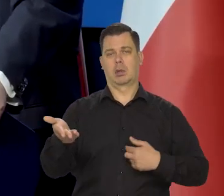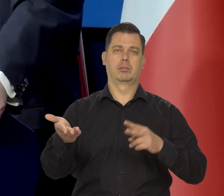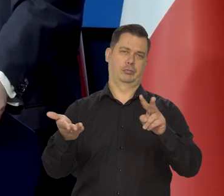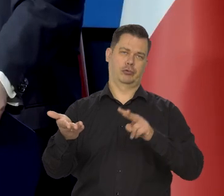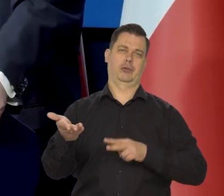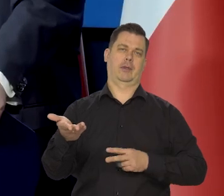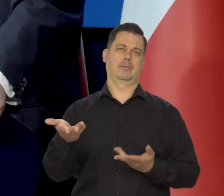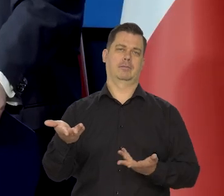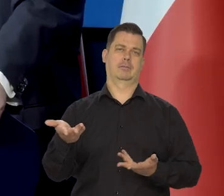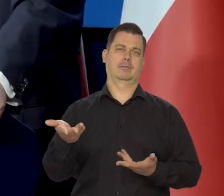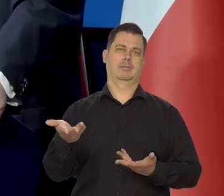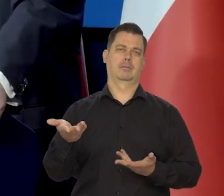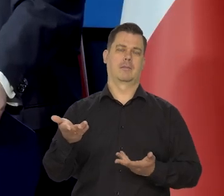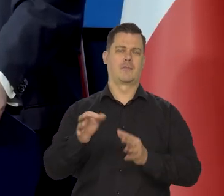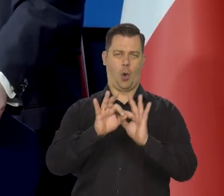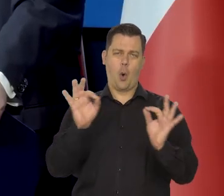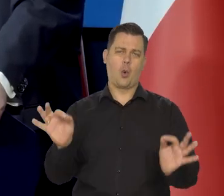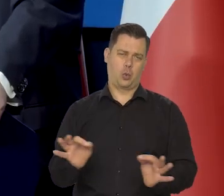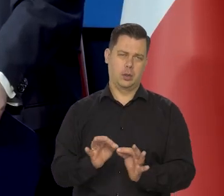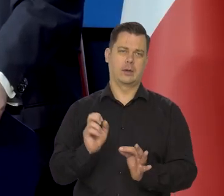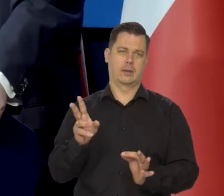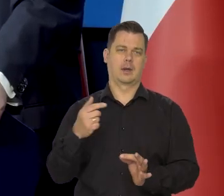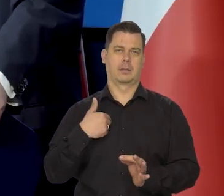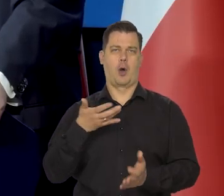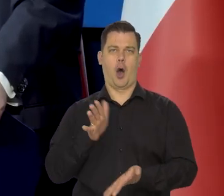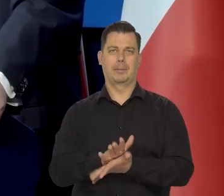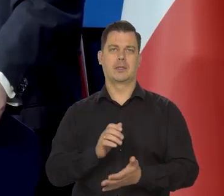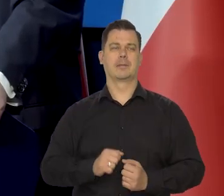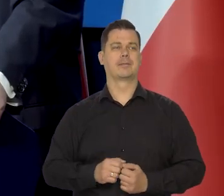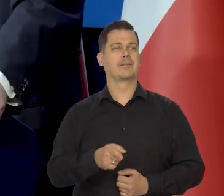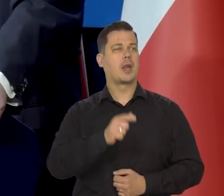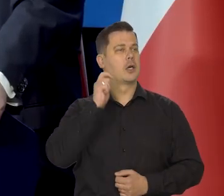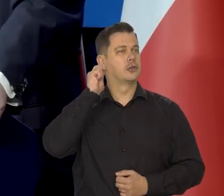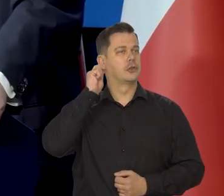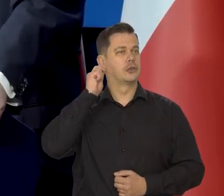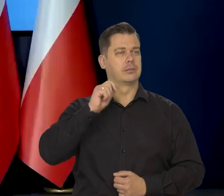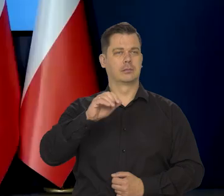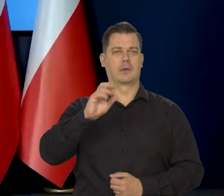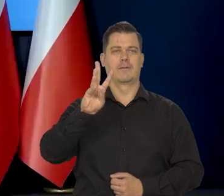No ale generalnie nasze stanowisko jest takie. Pani redaktor Renata Oliasz bardzo proszę.